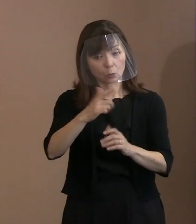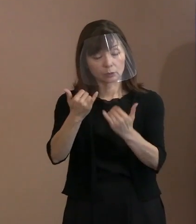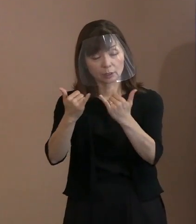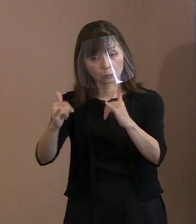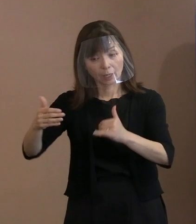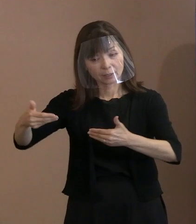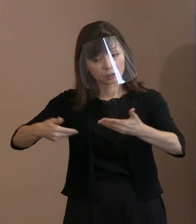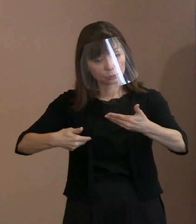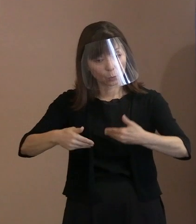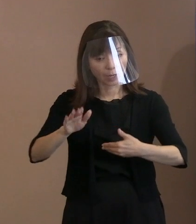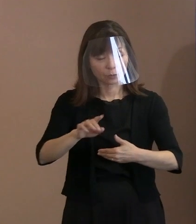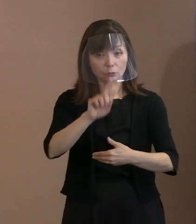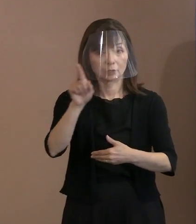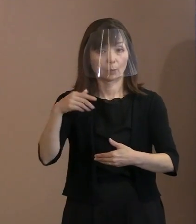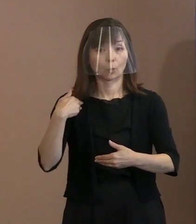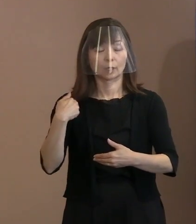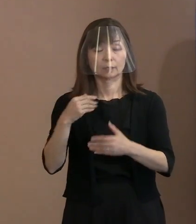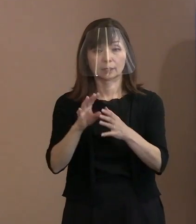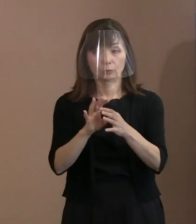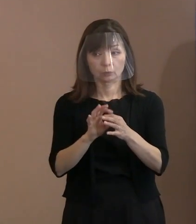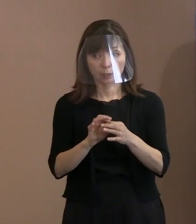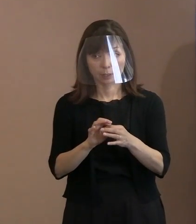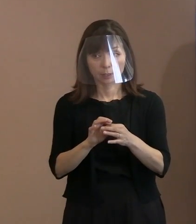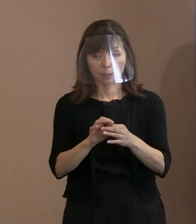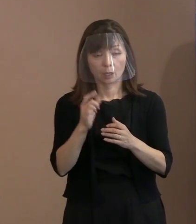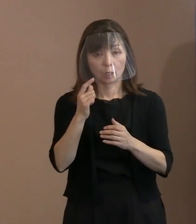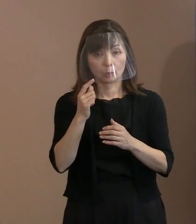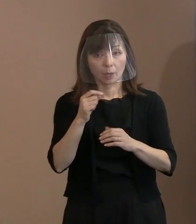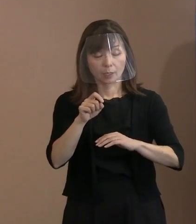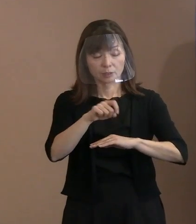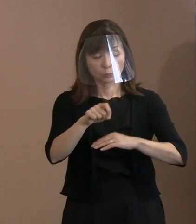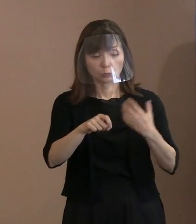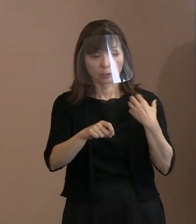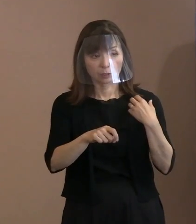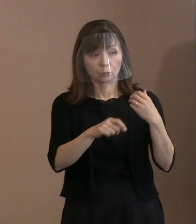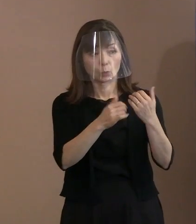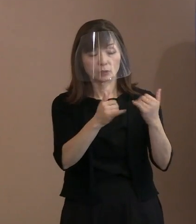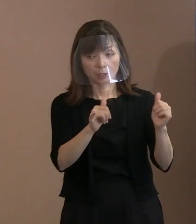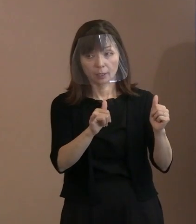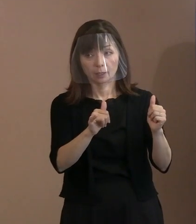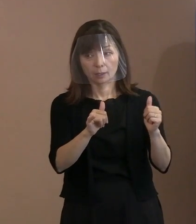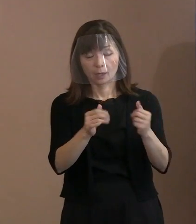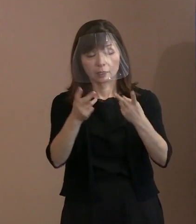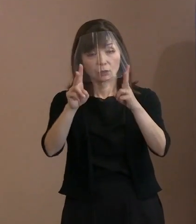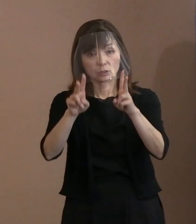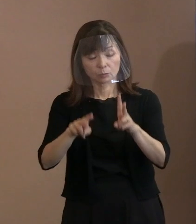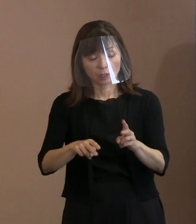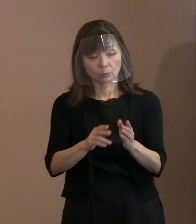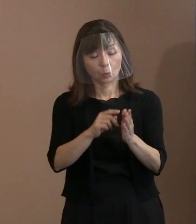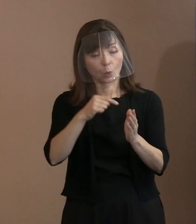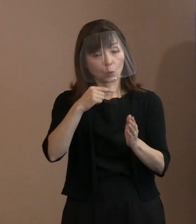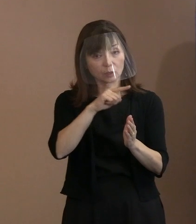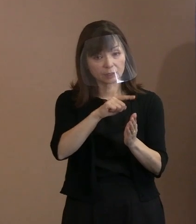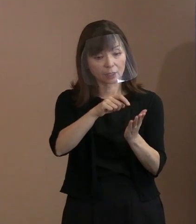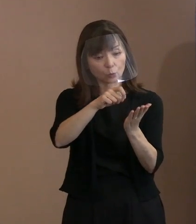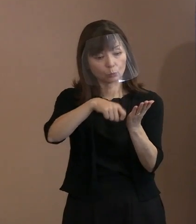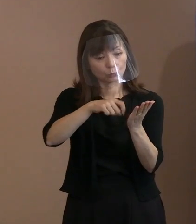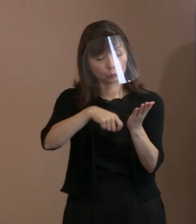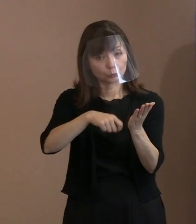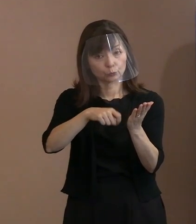もし事務方の方で､広島にも ロシア文学者いらっしゃると思いますので､